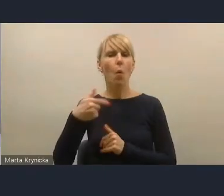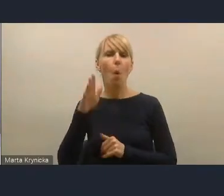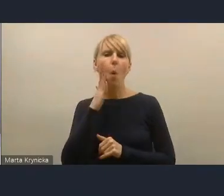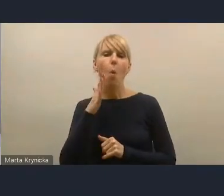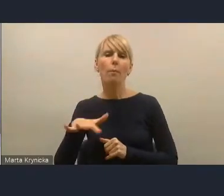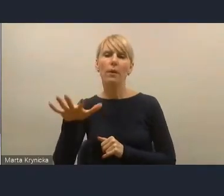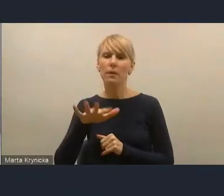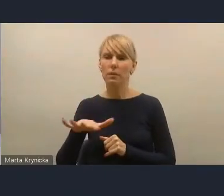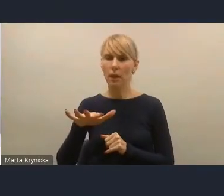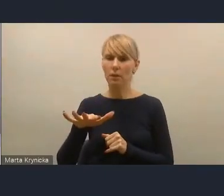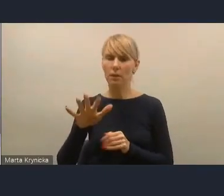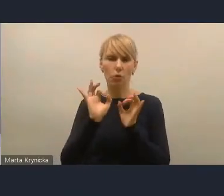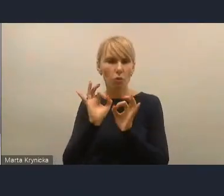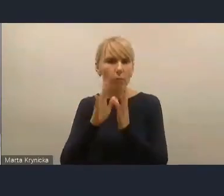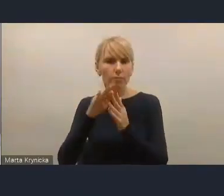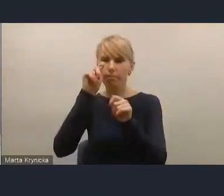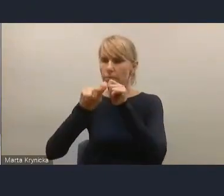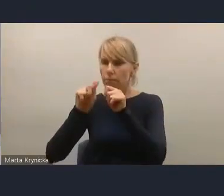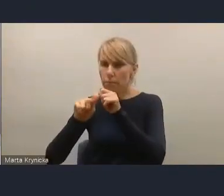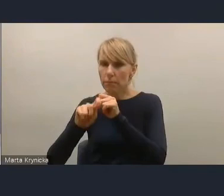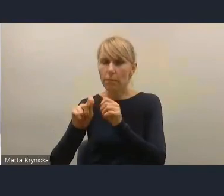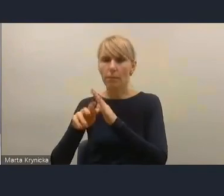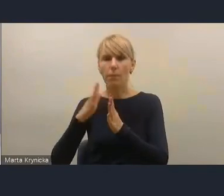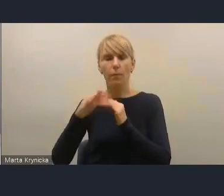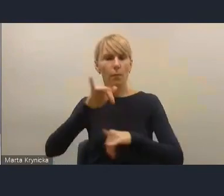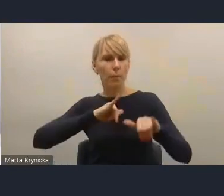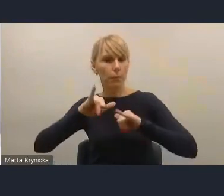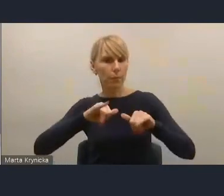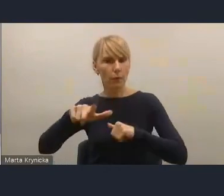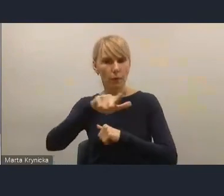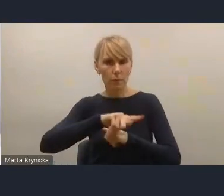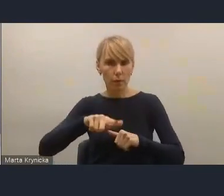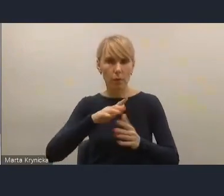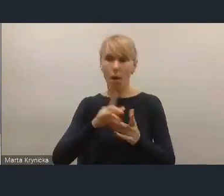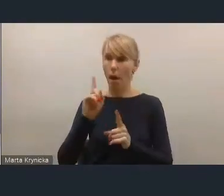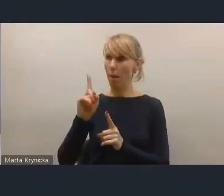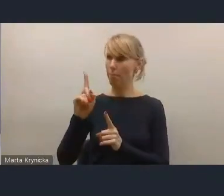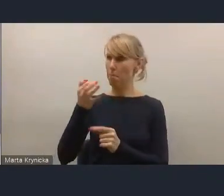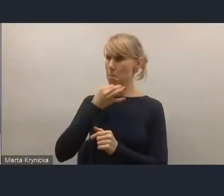dobrze oceniają działanie władz lokalnych, ale na pytanie, czy uczestniczą w zarządzaniu miastem,